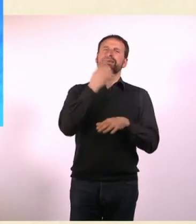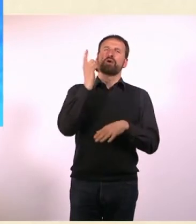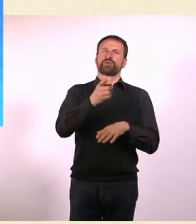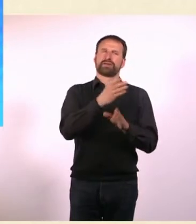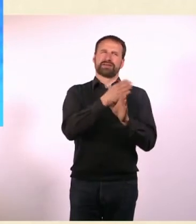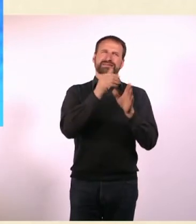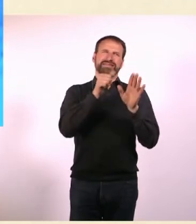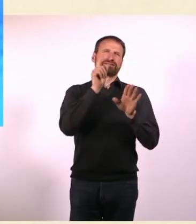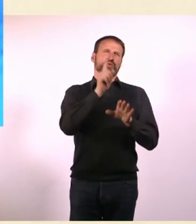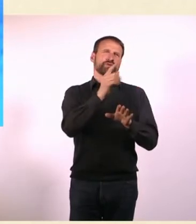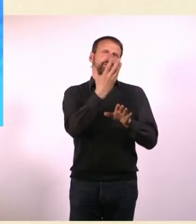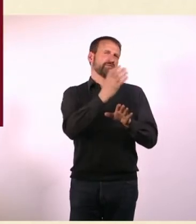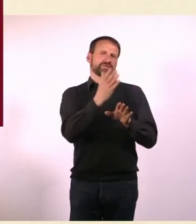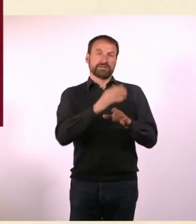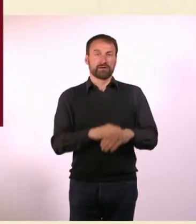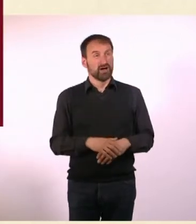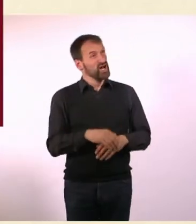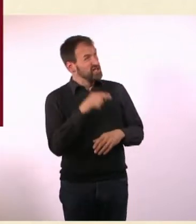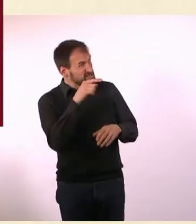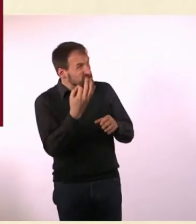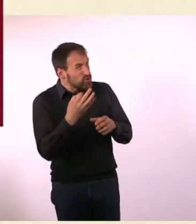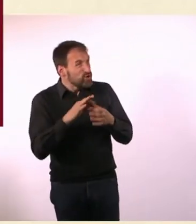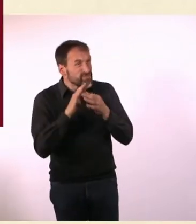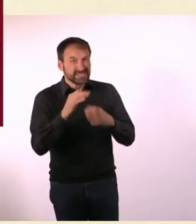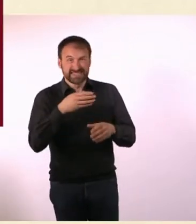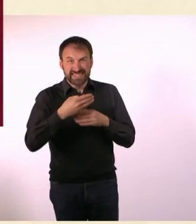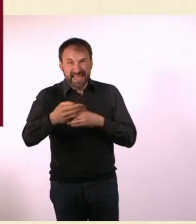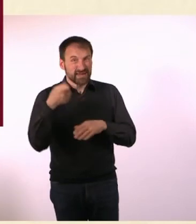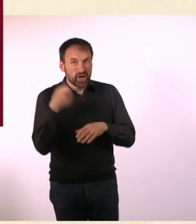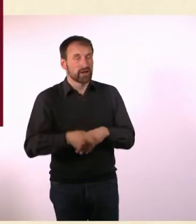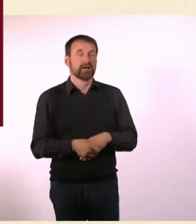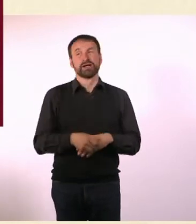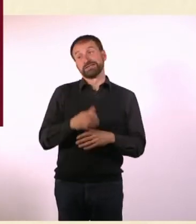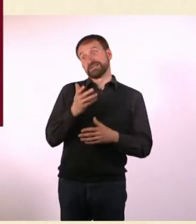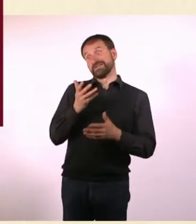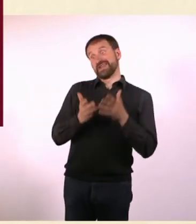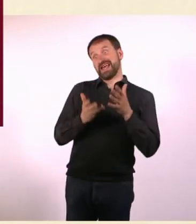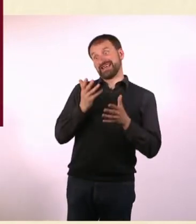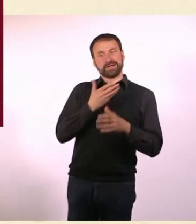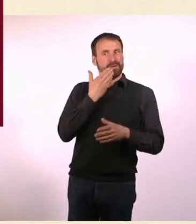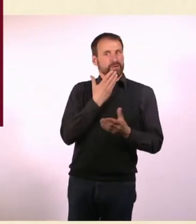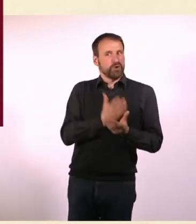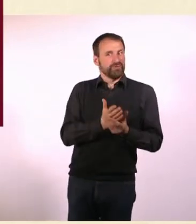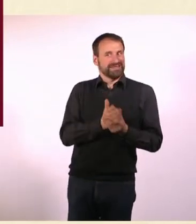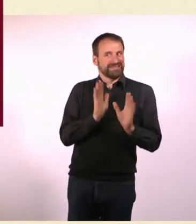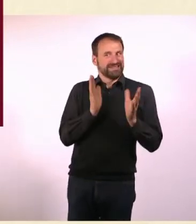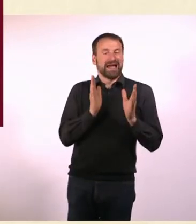Und das hat nichts mit Serienmördern zu tun? Nein, eigentlich nicht. Vielleicht. Ich weiß es nicht. Vielleicht ist es nicht dokumentiert.